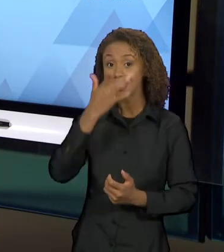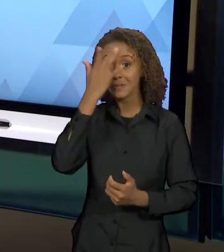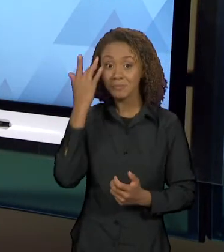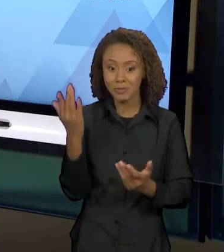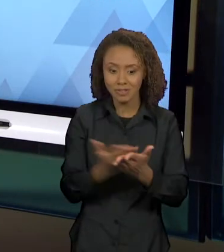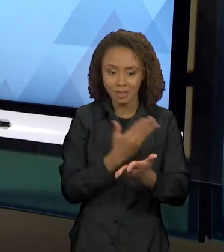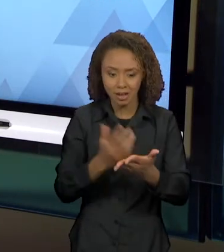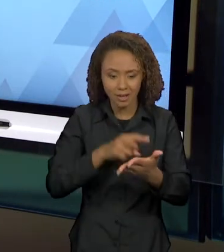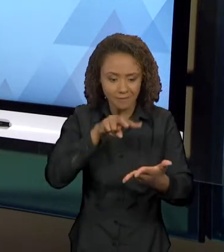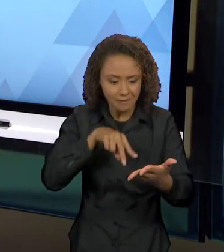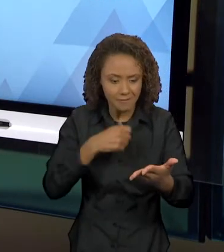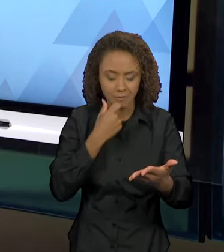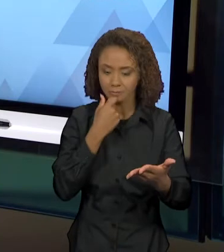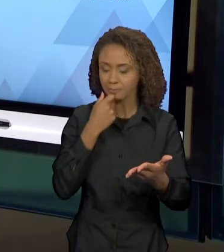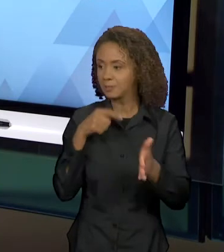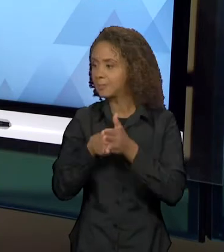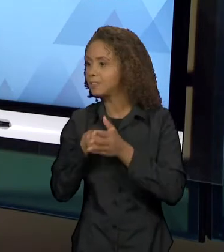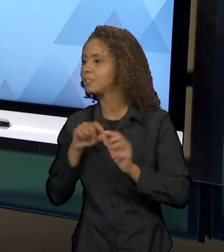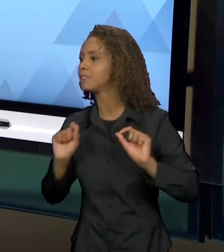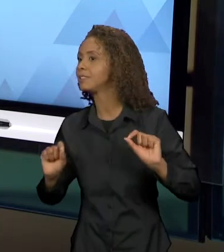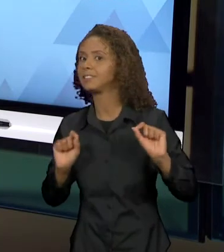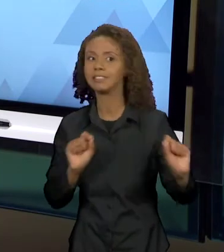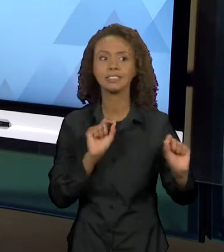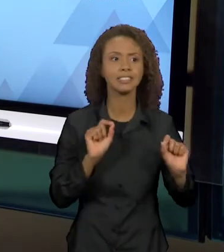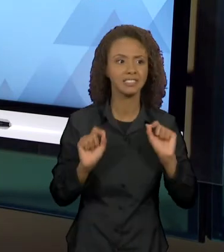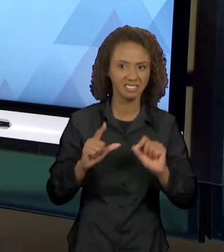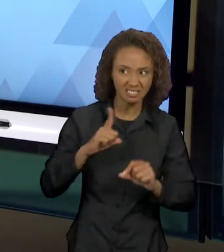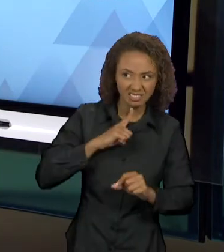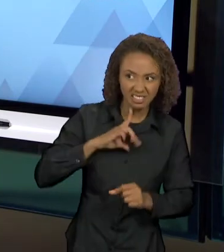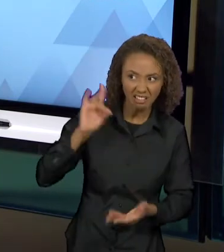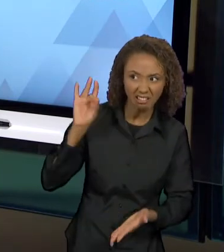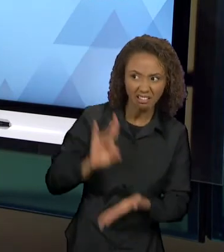HOUVE TRAIÇÃO, HÁ INDÍCIOS DE TRAIÇÃO,